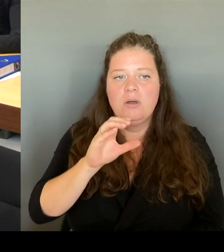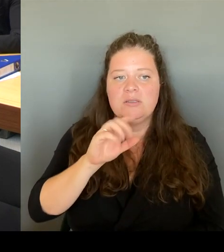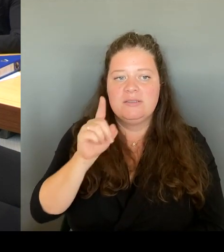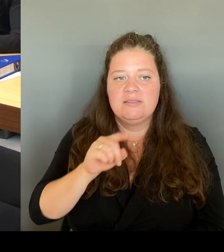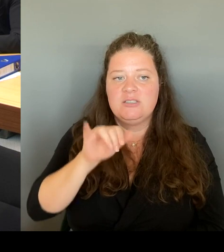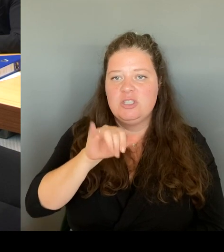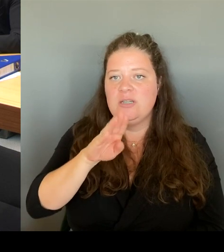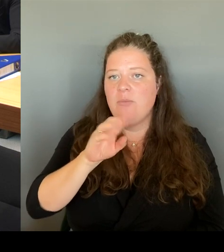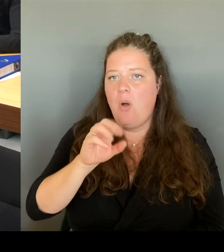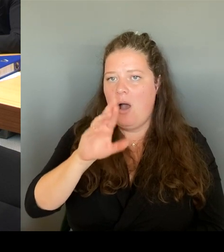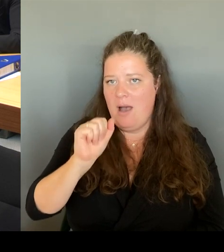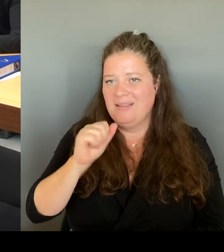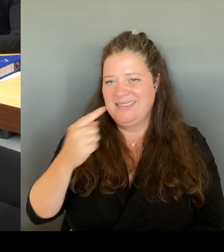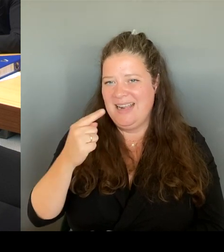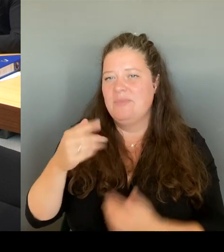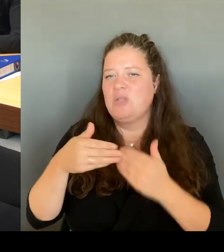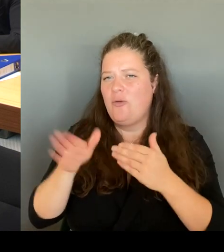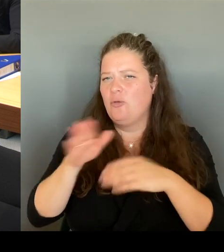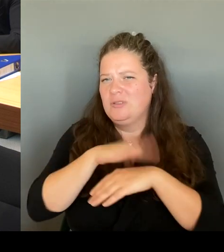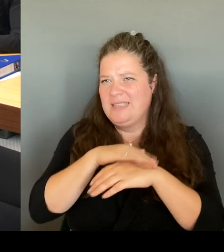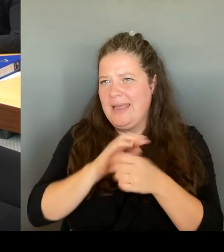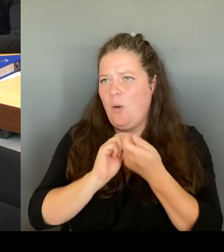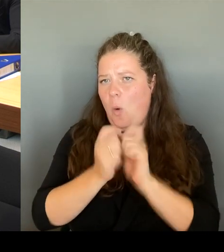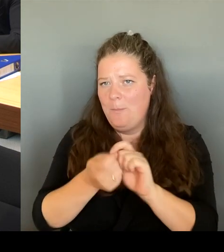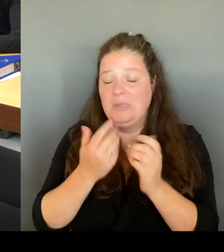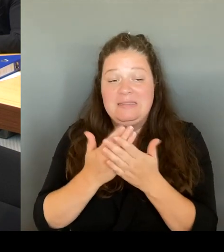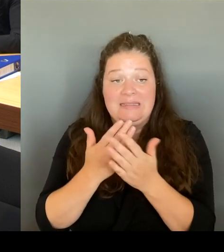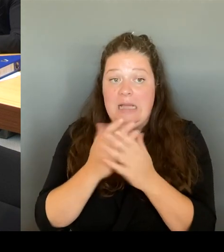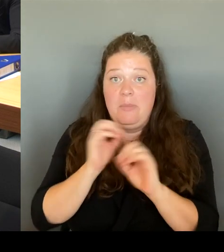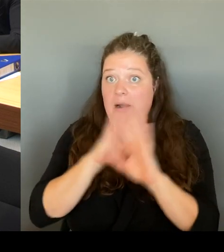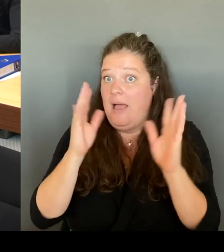Gesamtkonzept auch öffentlicher Raum zu sprechen haben.